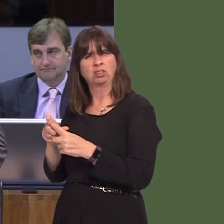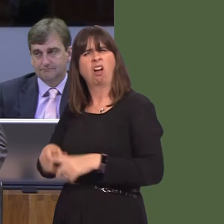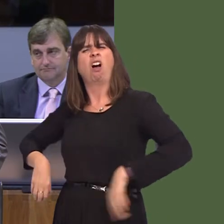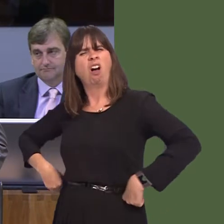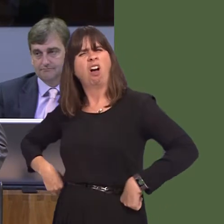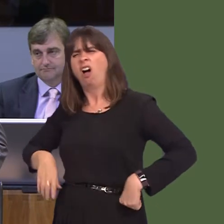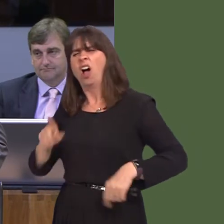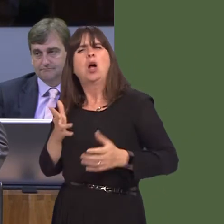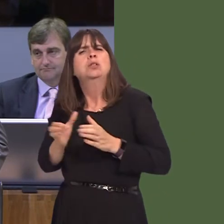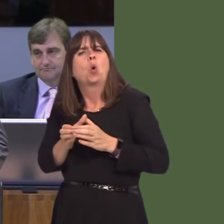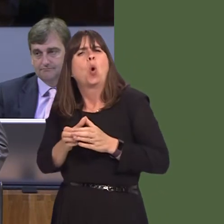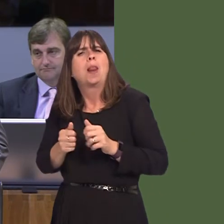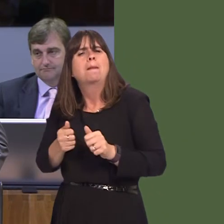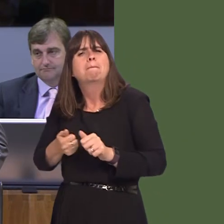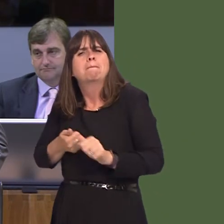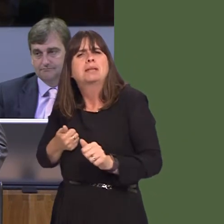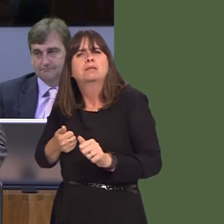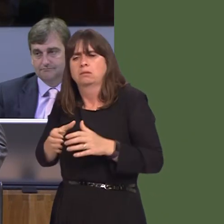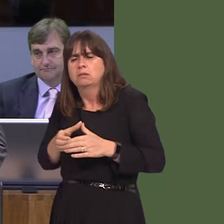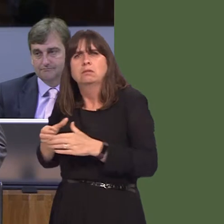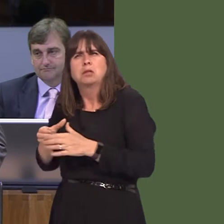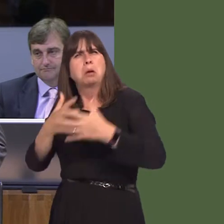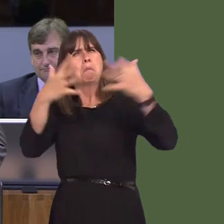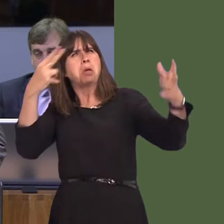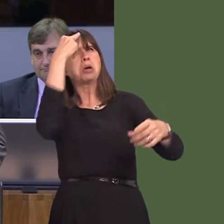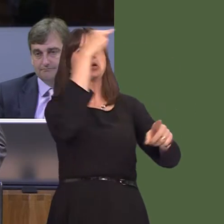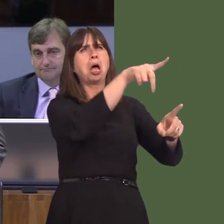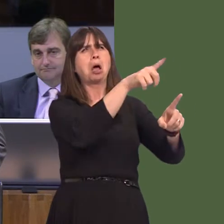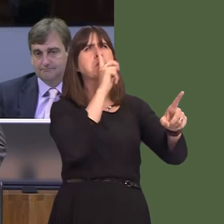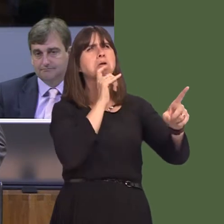in Wales and you look at these big companies getting the money and then you're discounted